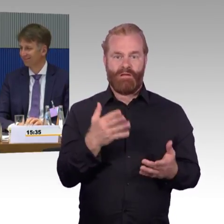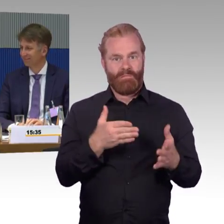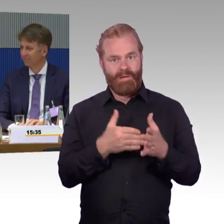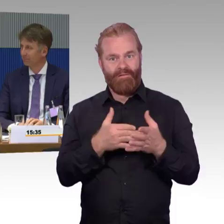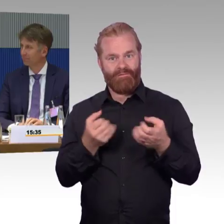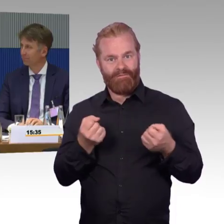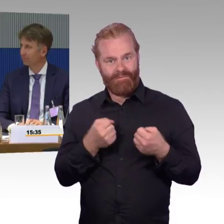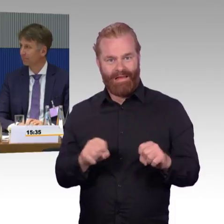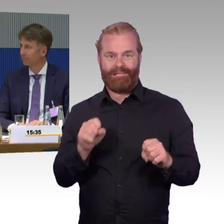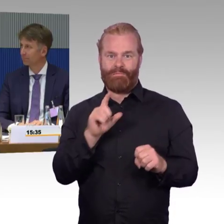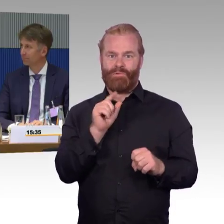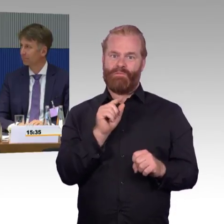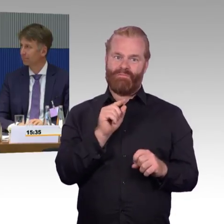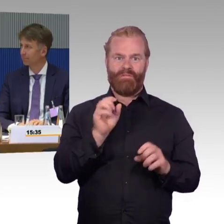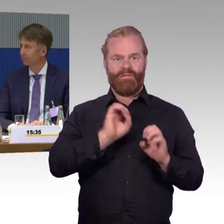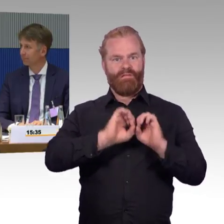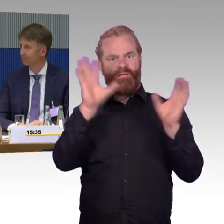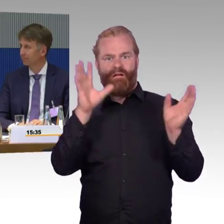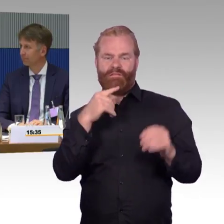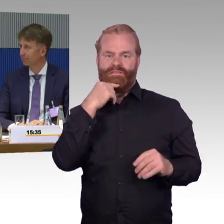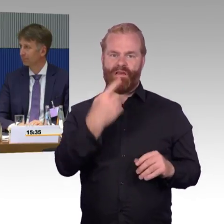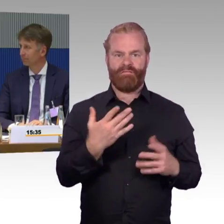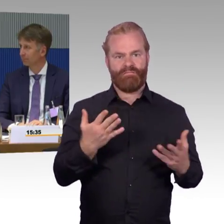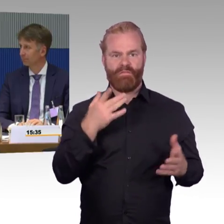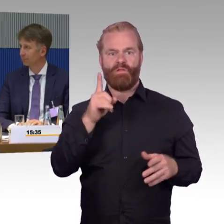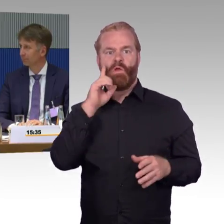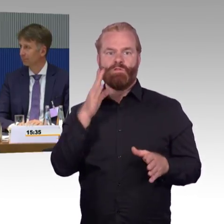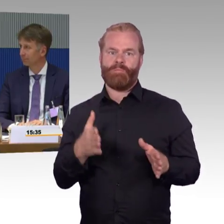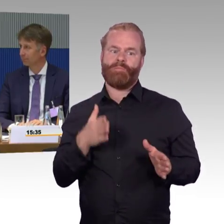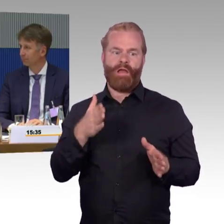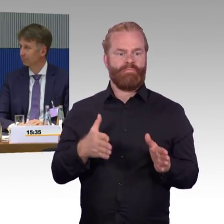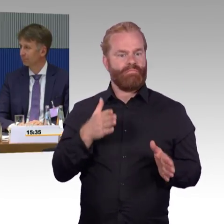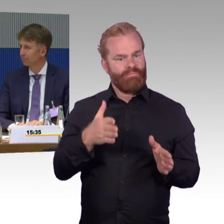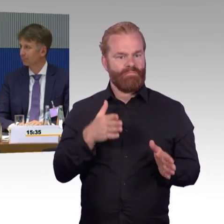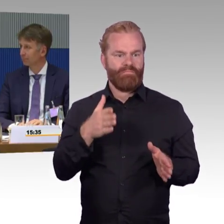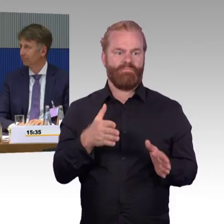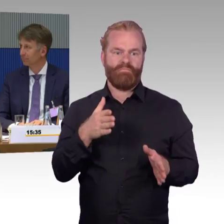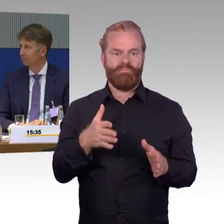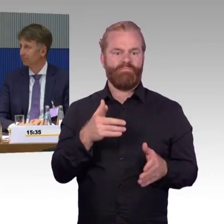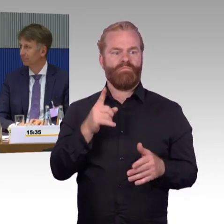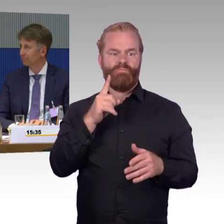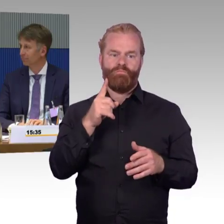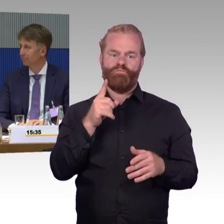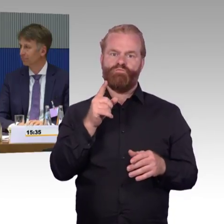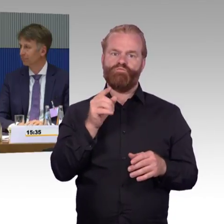aber ist ein guter Partner in Barrierefreiheit. Bei FlixMobility muss ich natürlich schon sagen an der Stelle, tun wir uns nicht nur da, sondern,